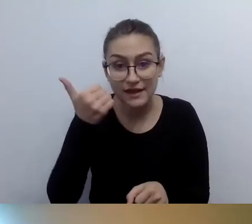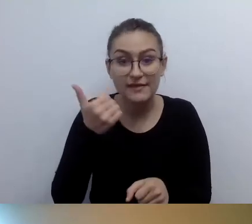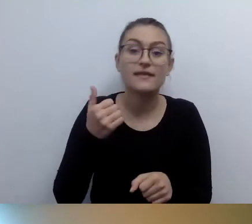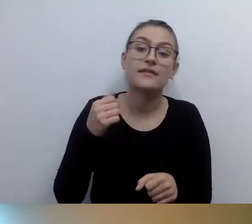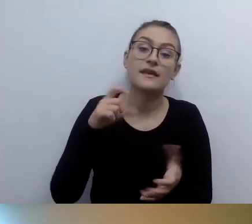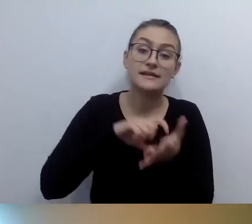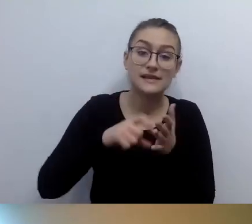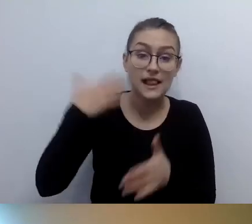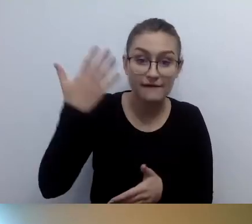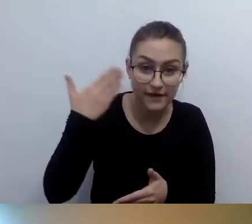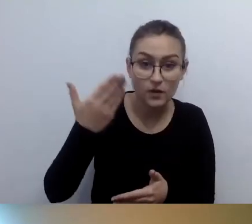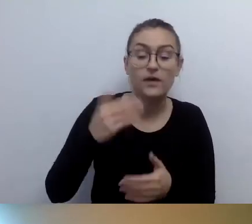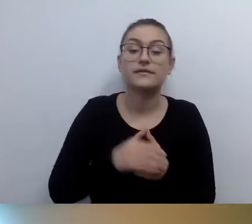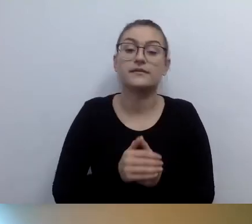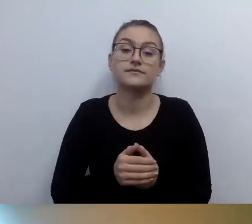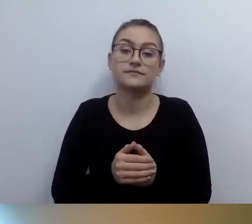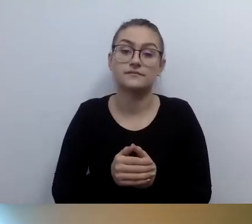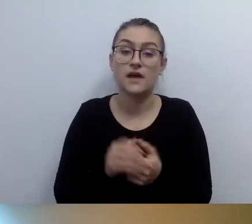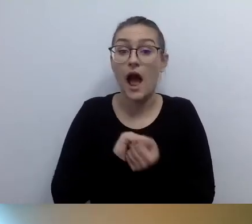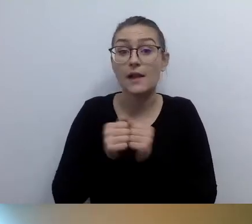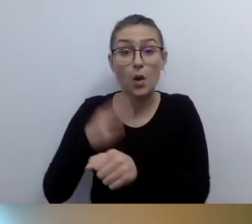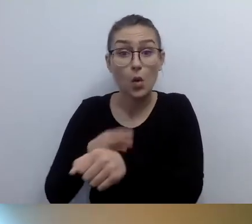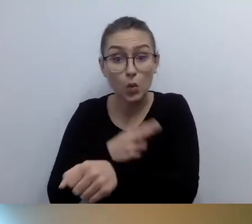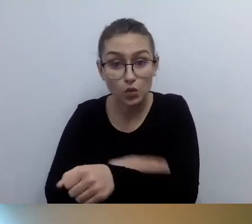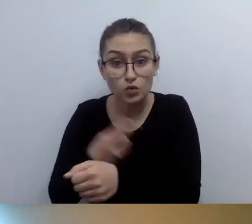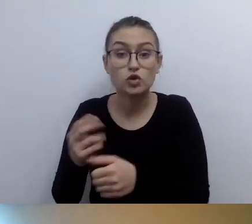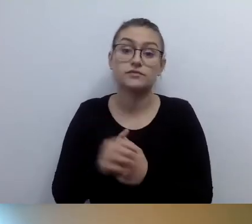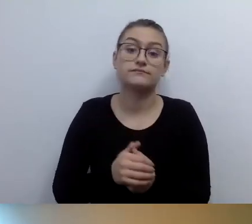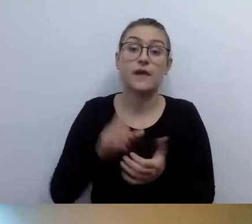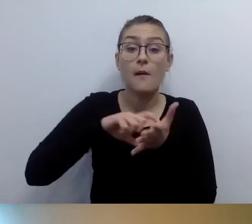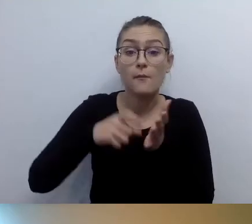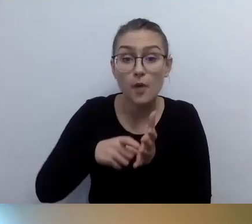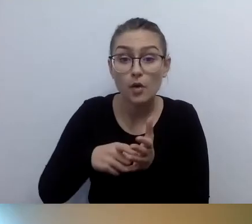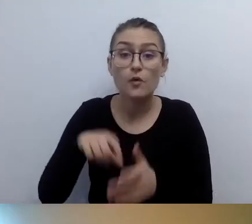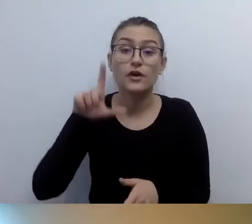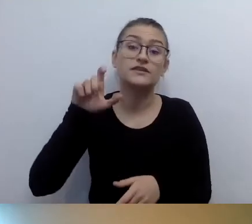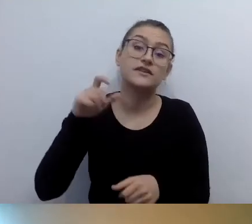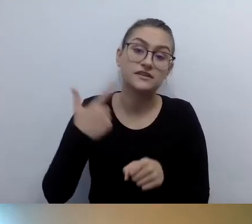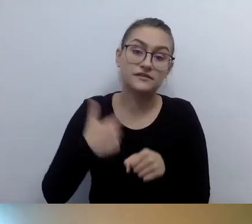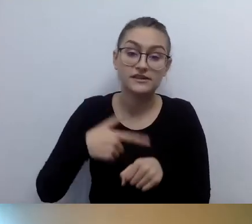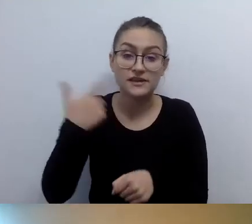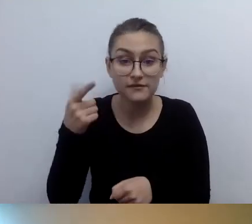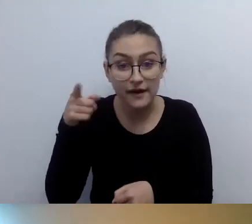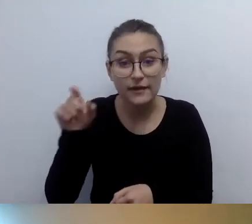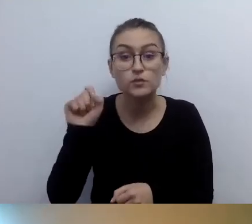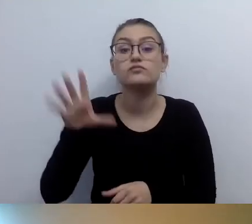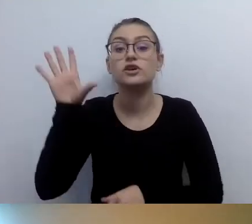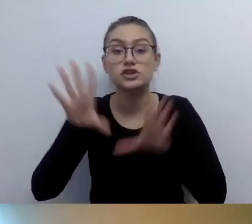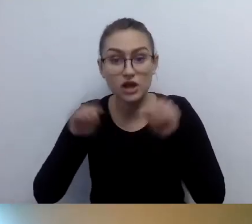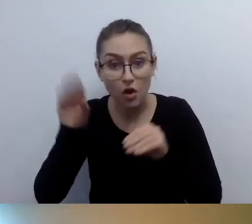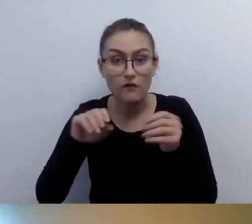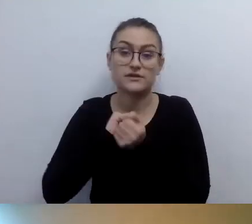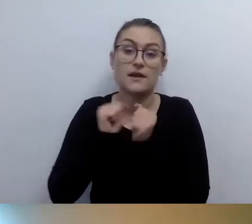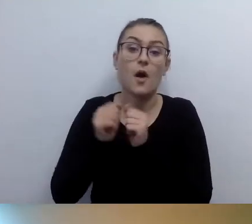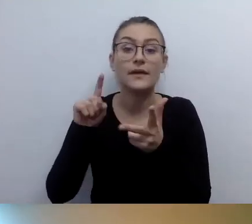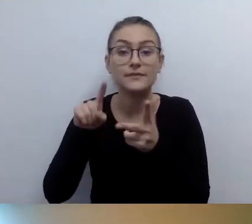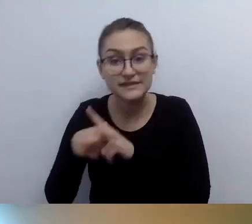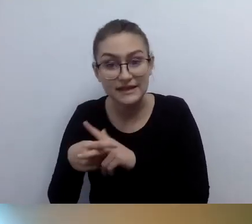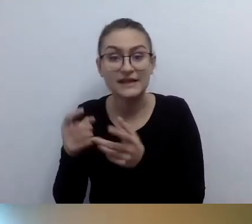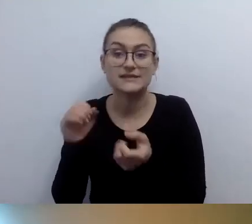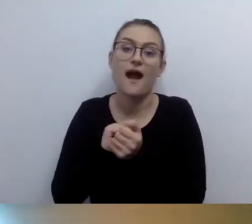pokój 222, księgowość, administracja, rejestracja pojazdów.